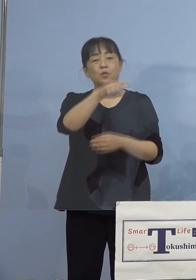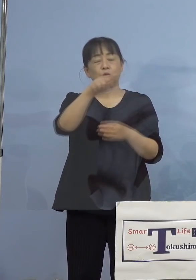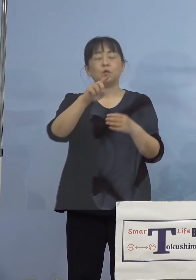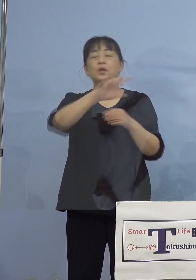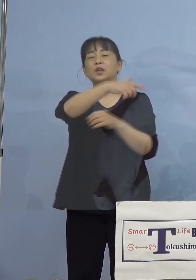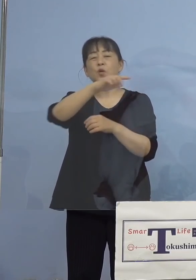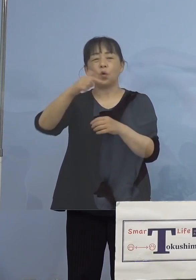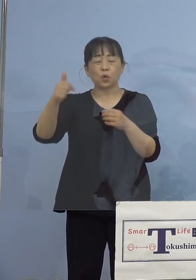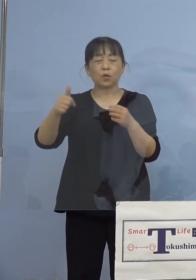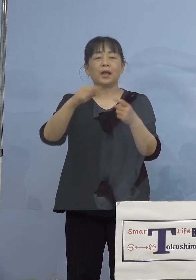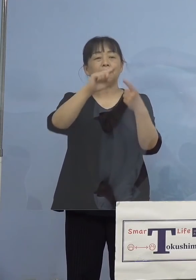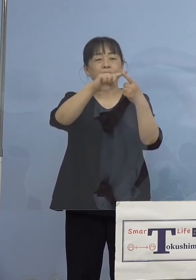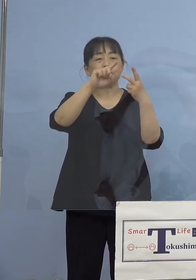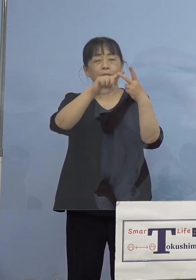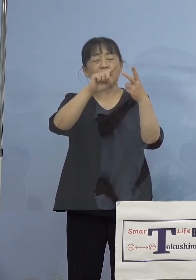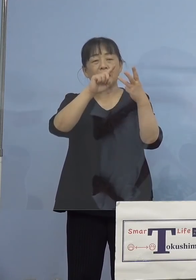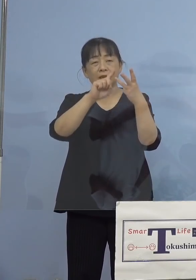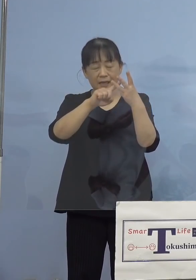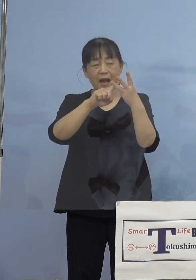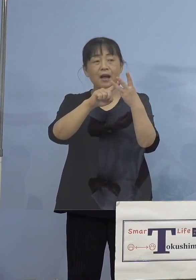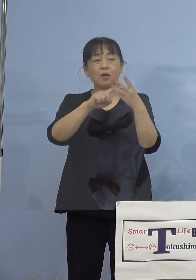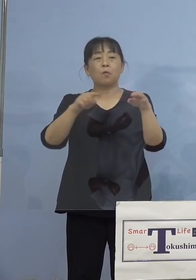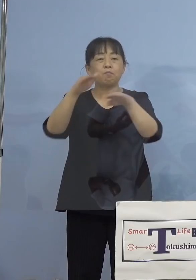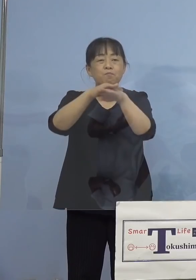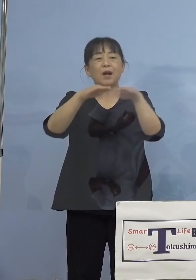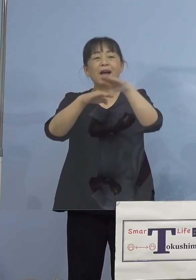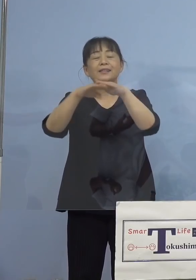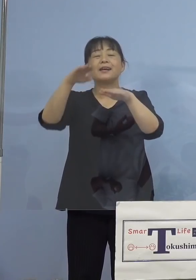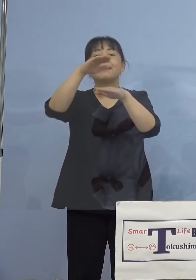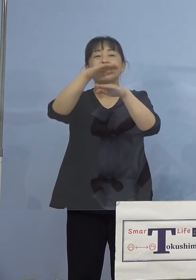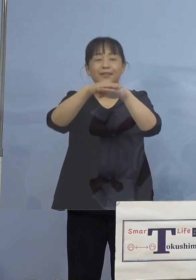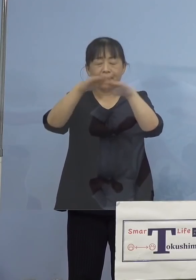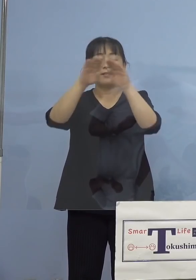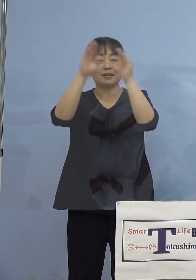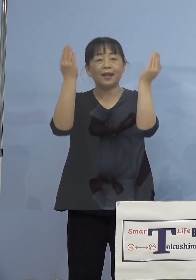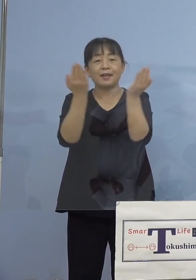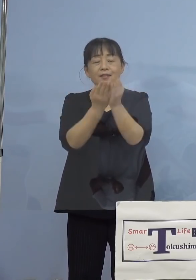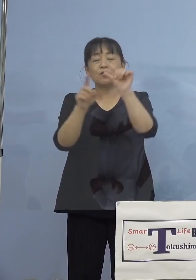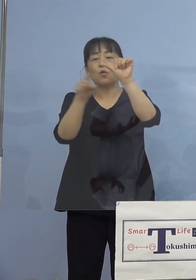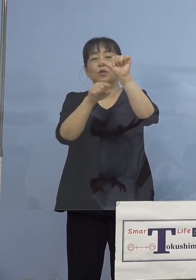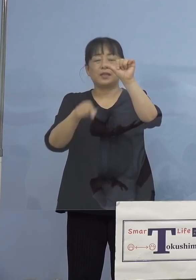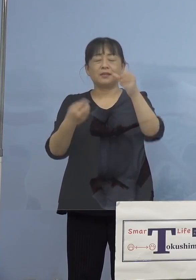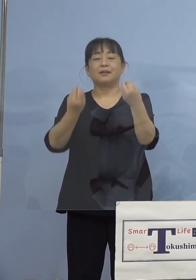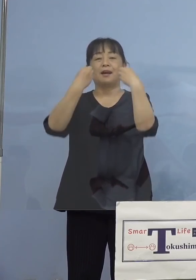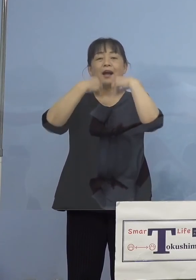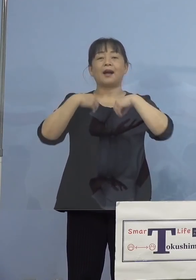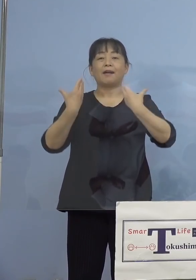複層的に絡み合って、そして全員というか 5名がかかってしまった